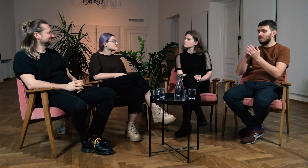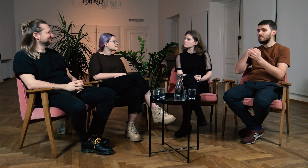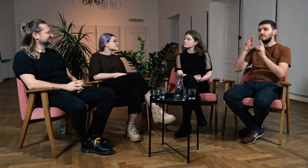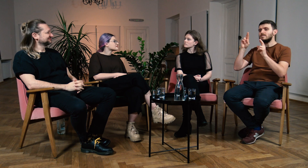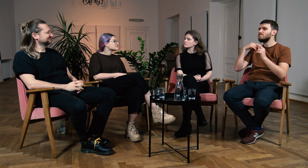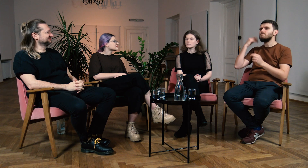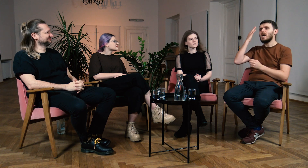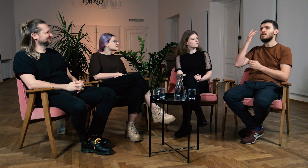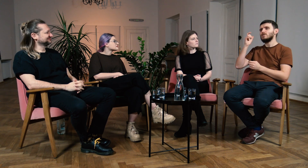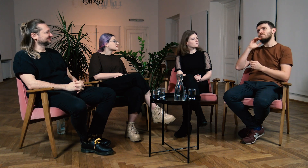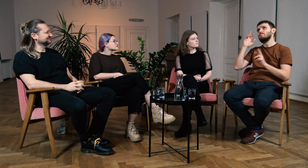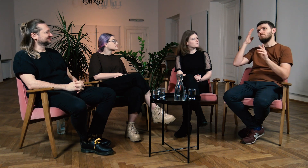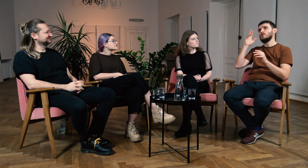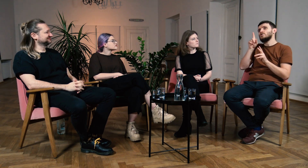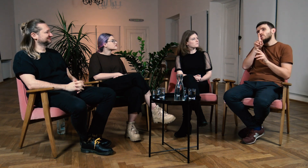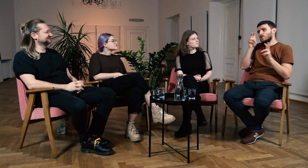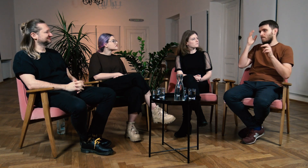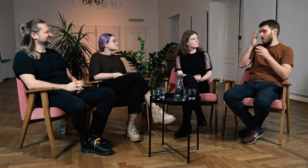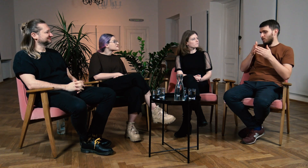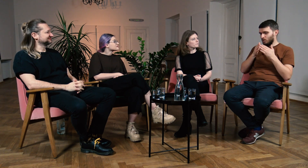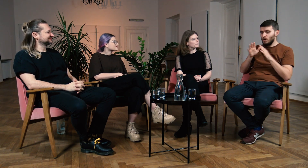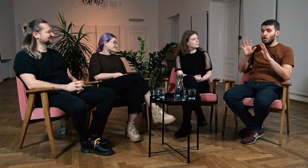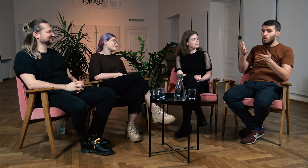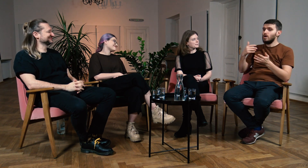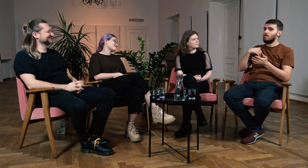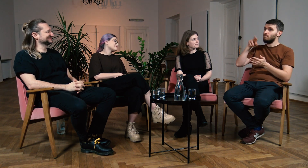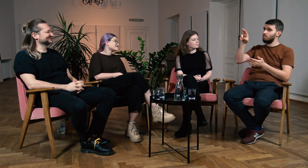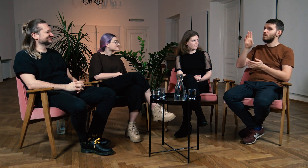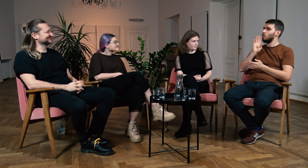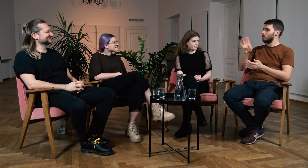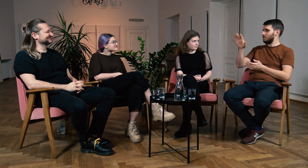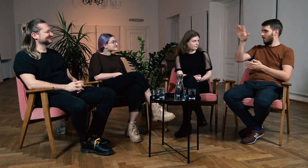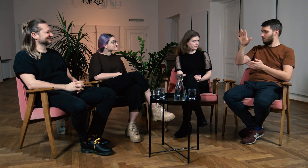Ł: Mam takie ciche ukryte marzenie, żeby w Polsce było podobnie jak w USA.